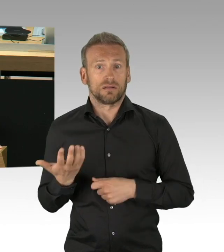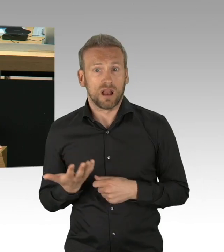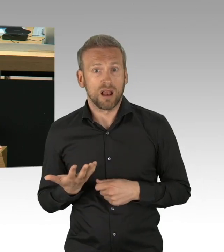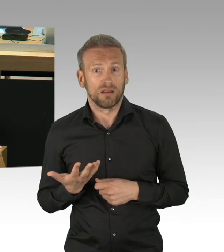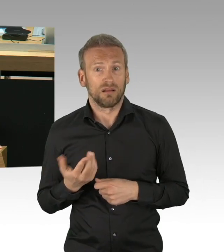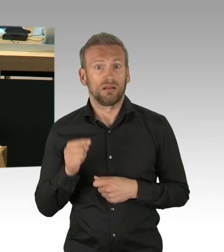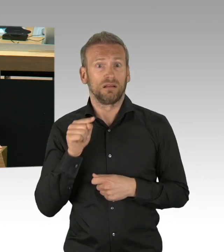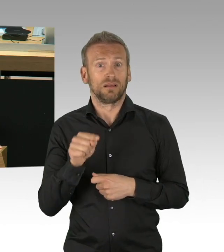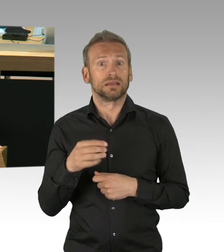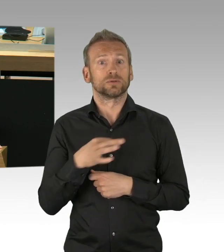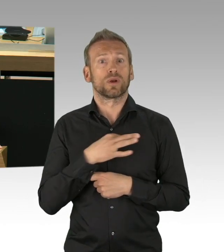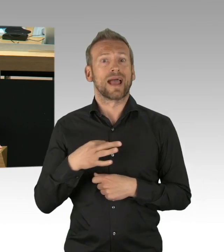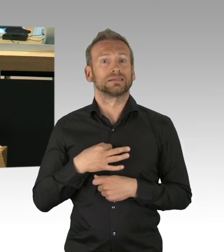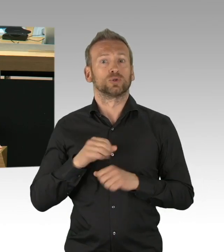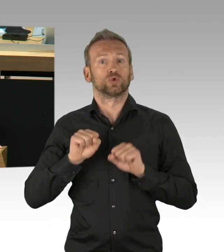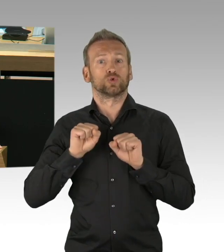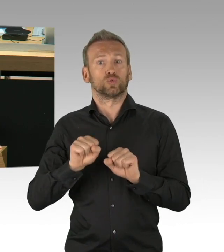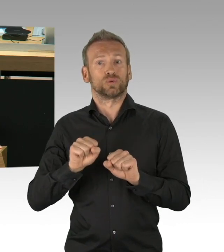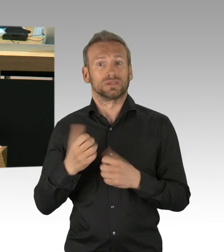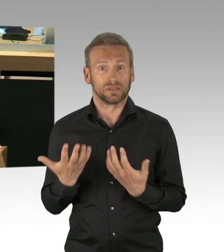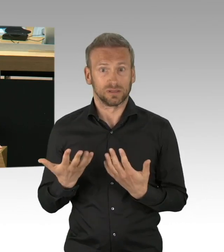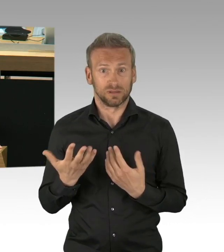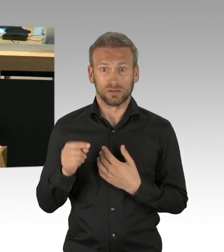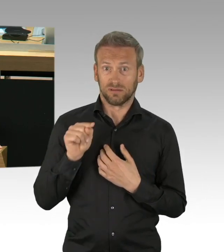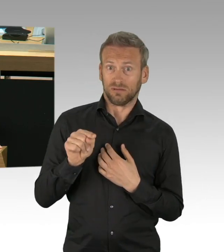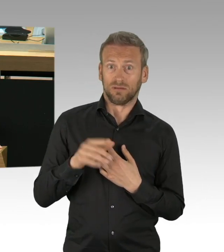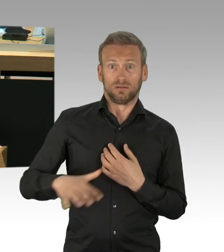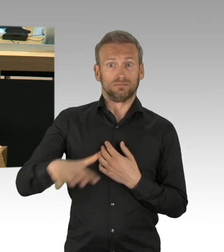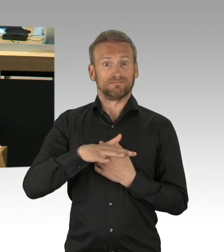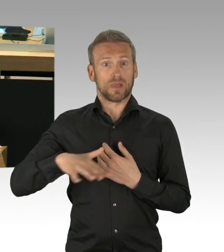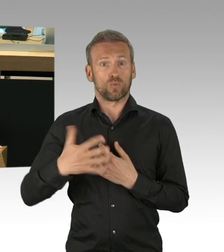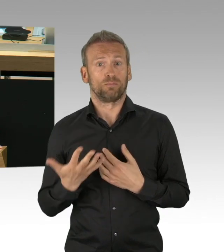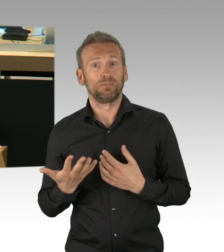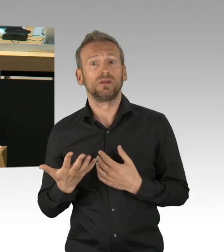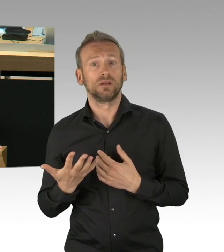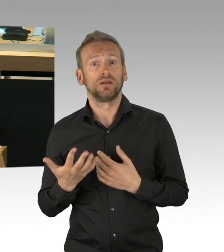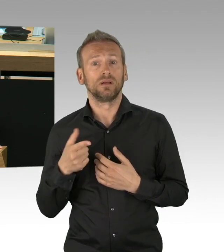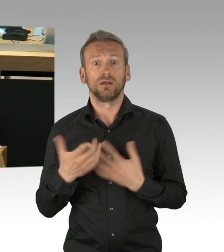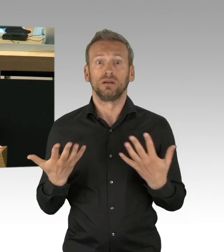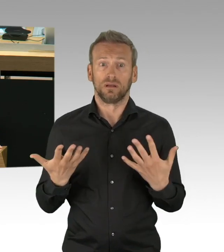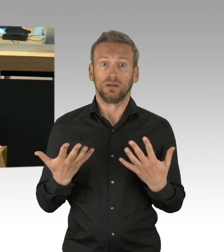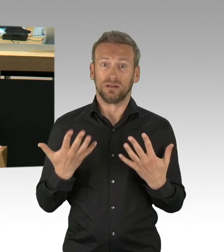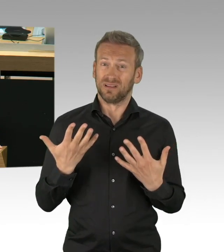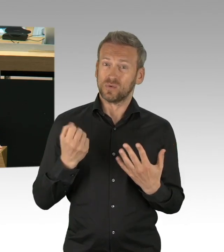Wir haben Glück gehabt, bisher, aber auch viel Disziplin.